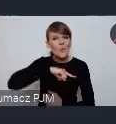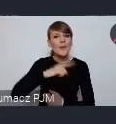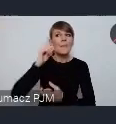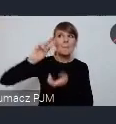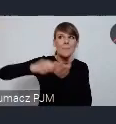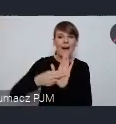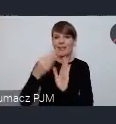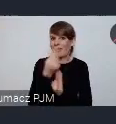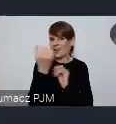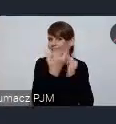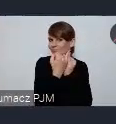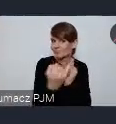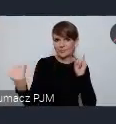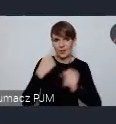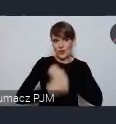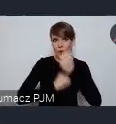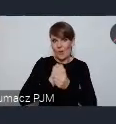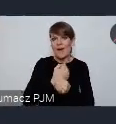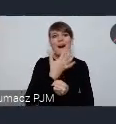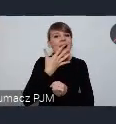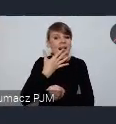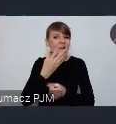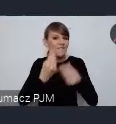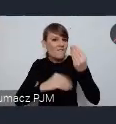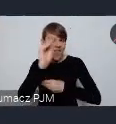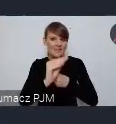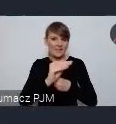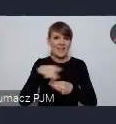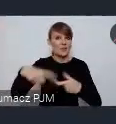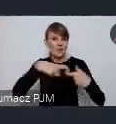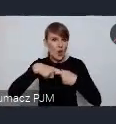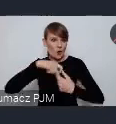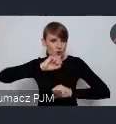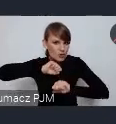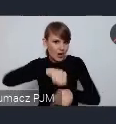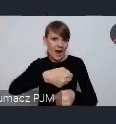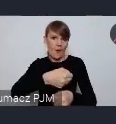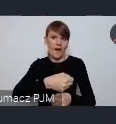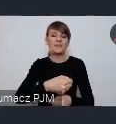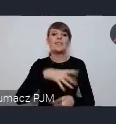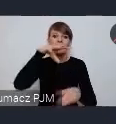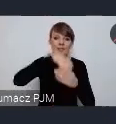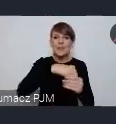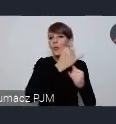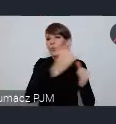i o szerszej obecności związku, a poprzez związek także miast na forum w Katowicach